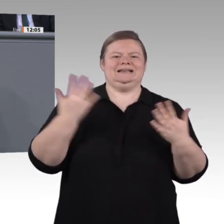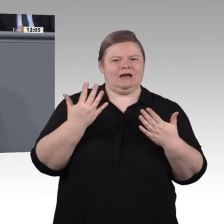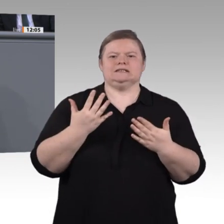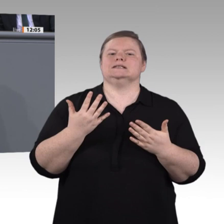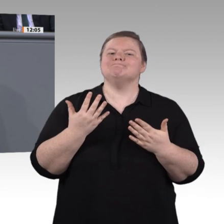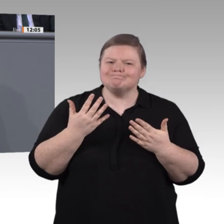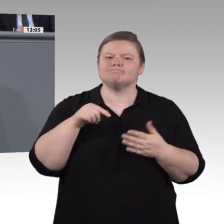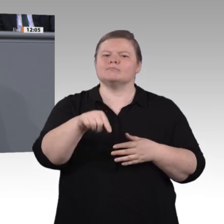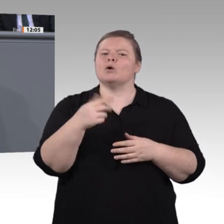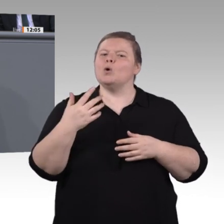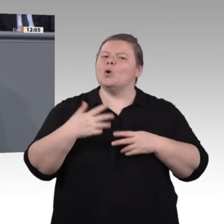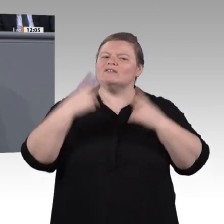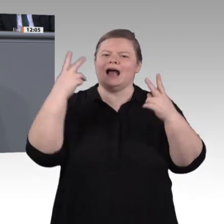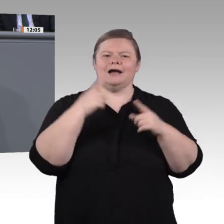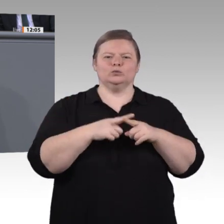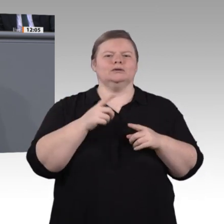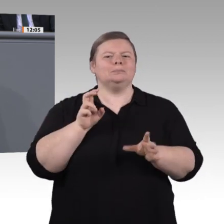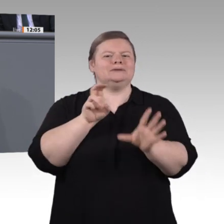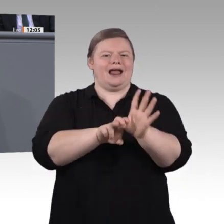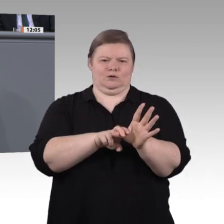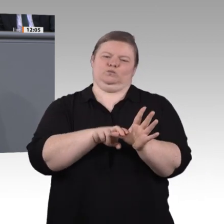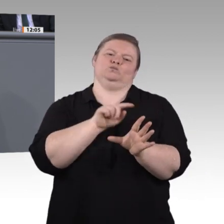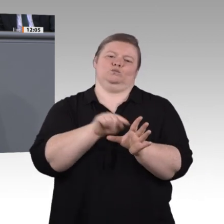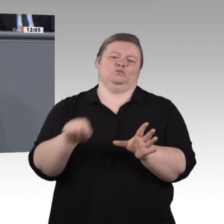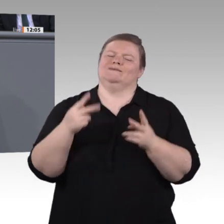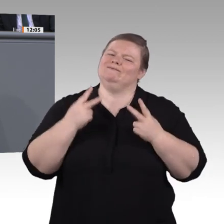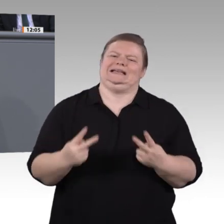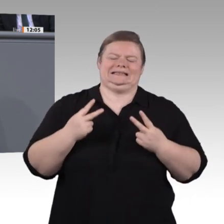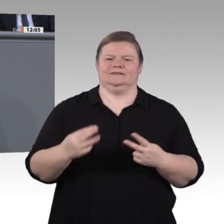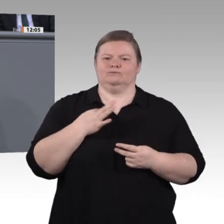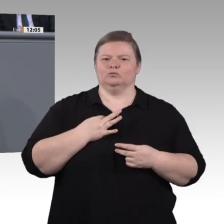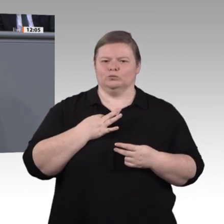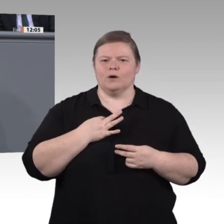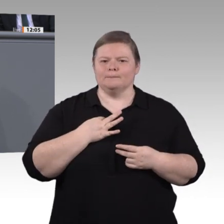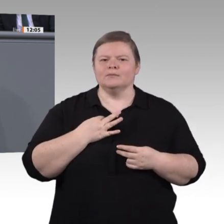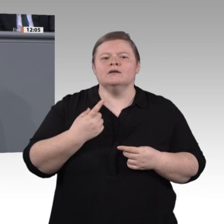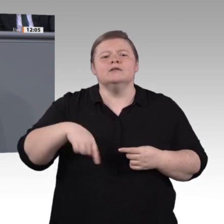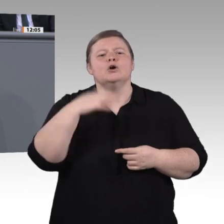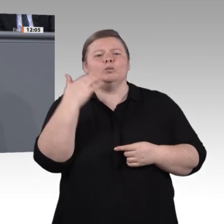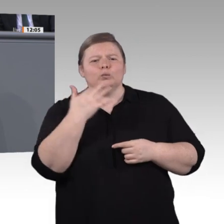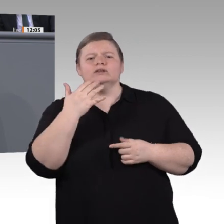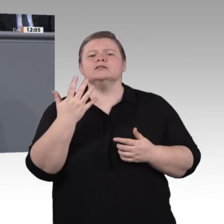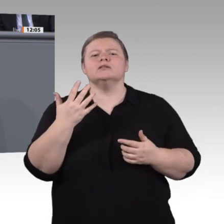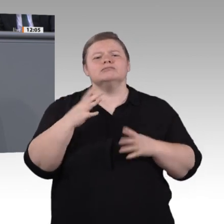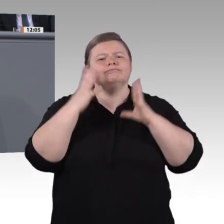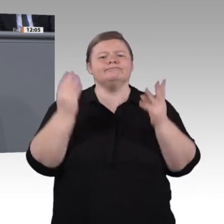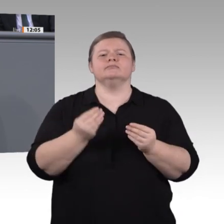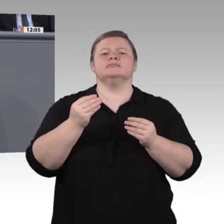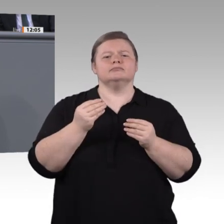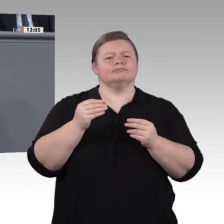Ausbilderinnen und Ausbildern, von den Menschen, die in der Praxis stehen und ganz viel zu diesem Thema zu sagen haben. Diese Menschen wollen wir mit ins Boot holen;